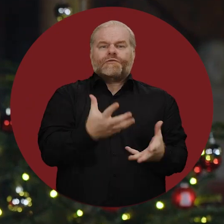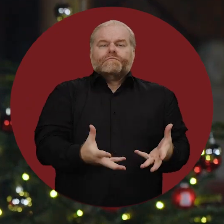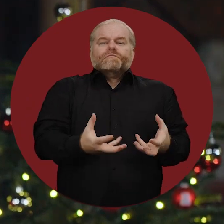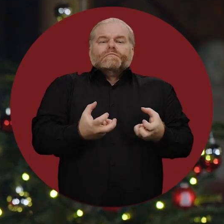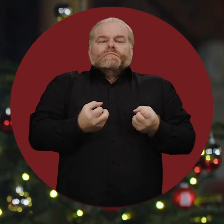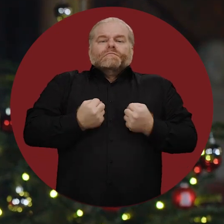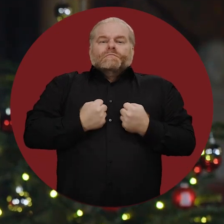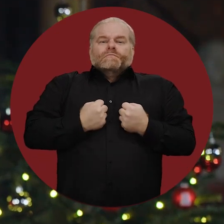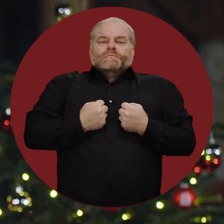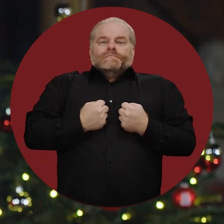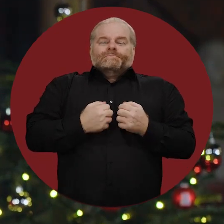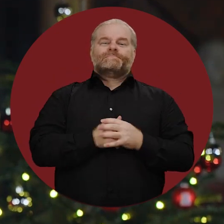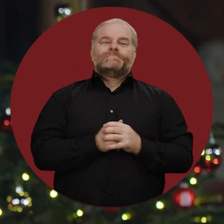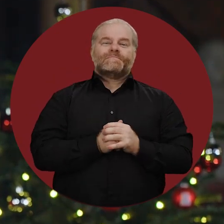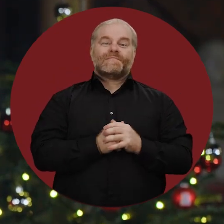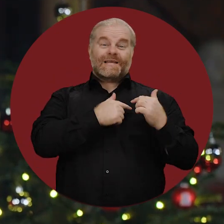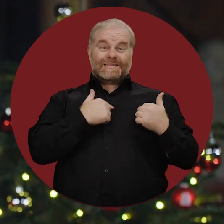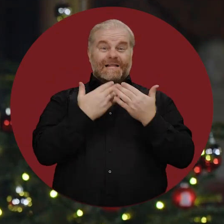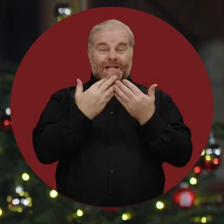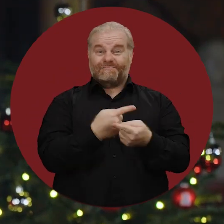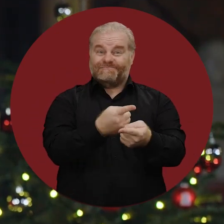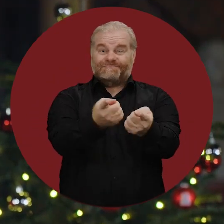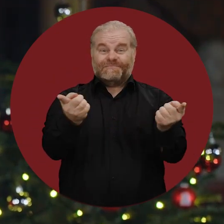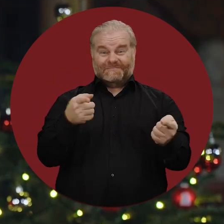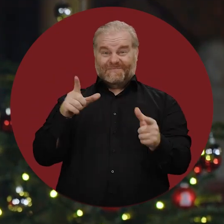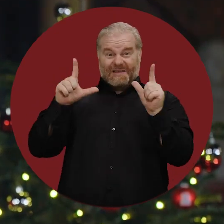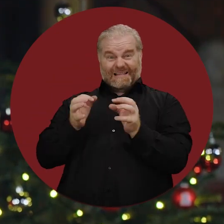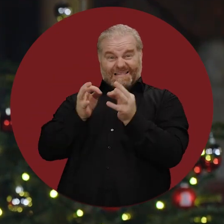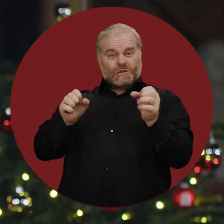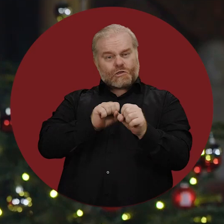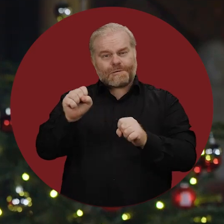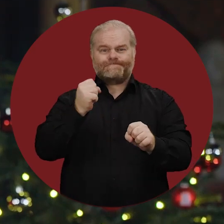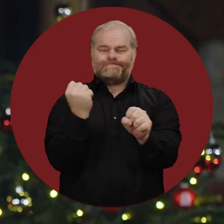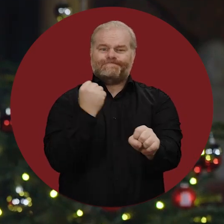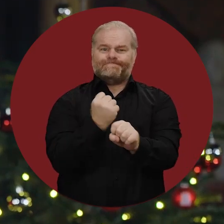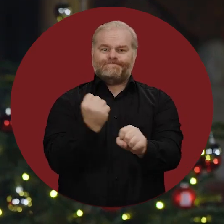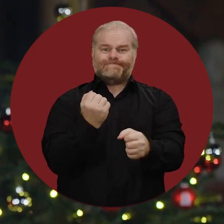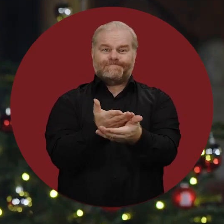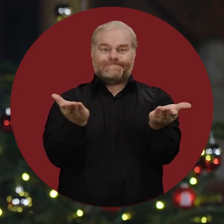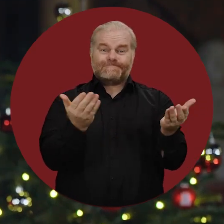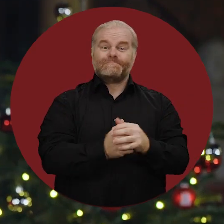mit Freunden und Bekannten. Herzlichen Dank allen, die trotz der Feiertage im Dienst sind: